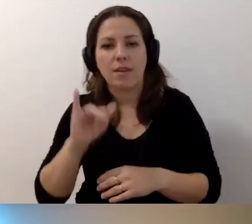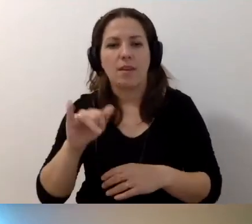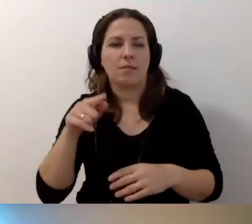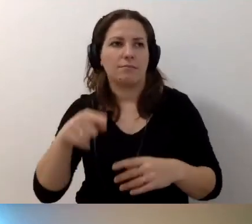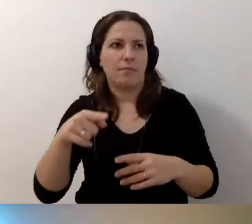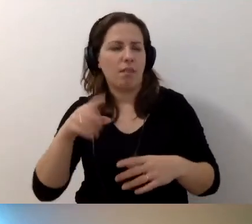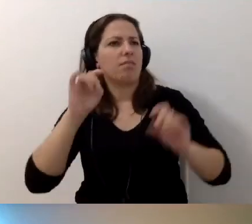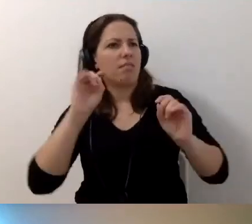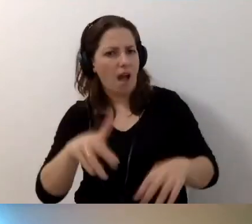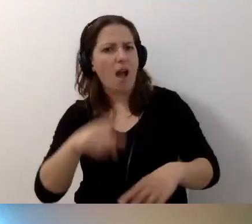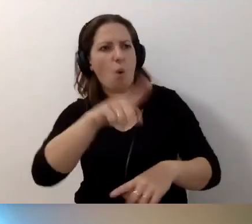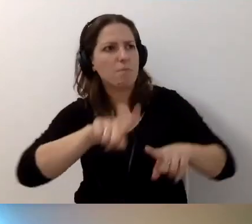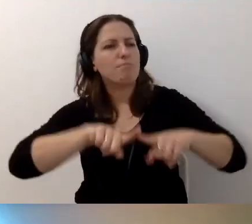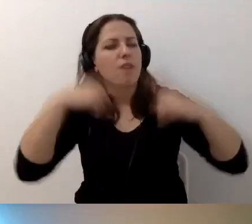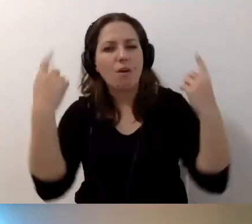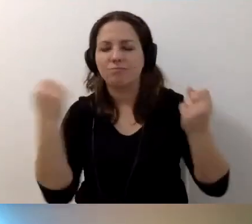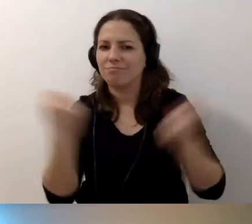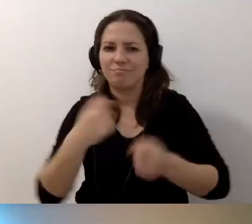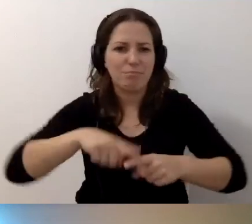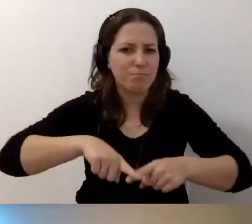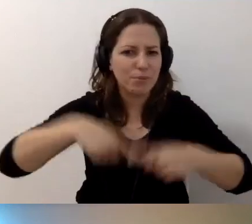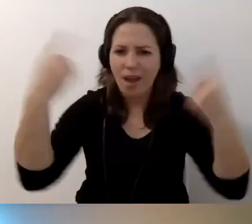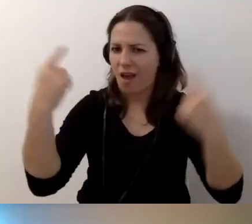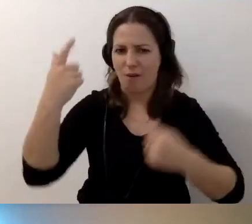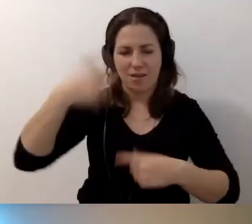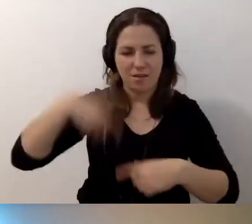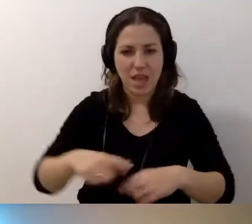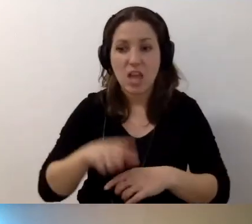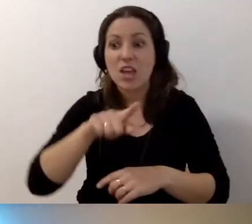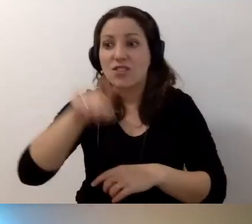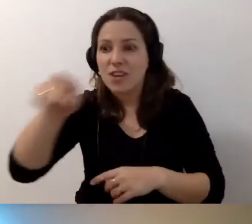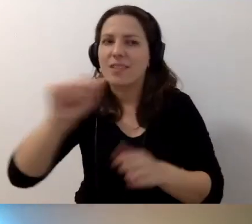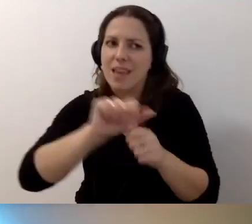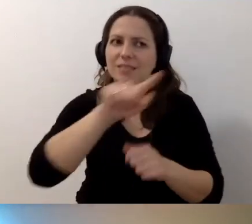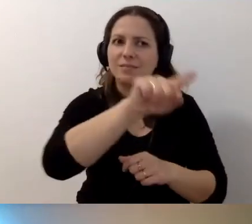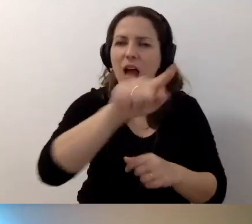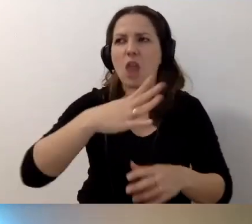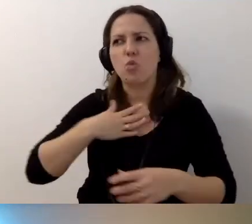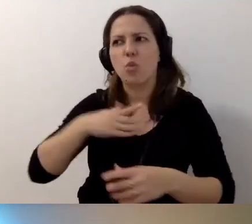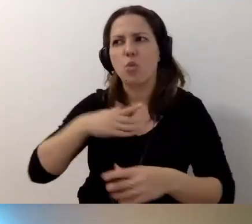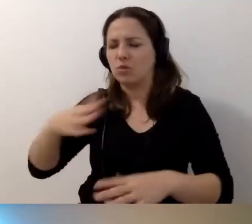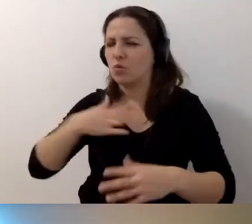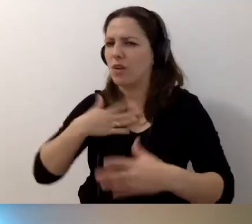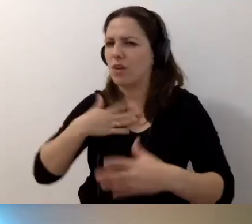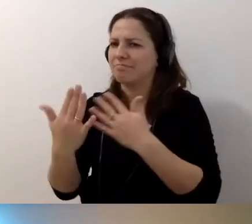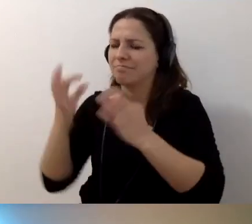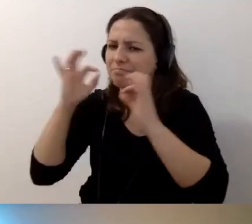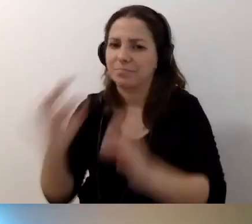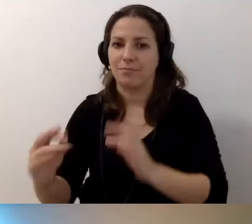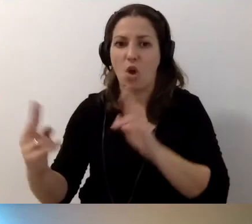Tak, oni mnie przekonują. Są jeszcze ci i ci, ale z tymi jest mi najbliżej. Kontaktujcie się, dowiadujcie się.